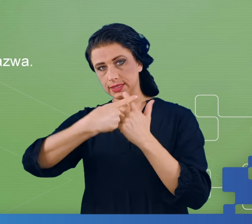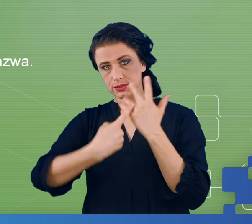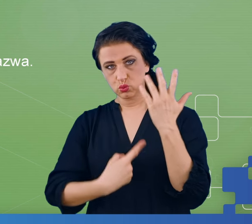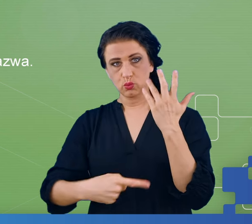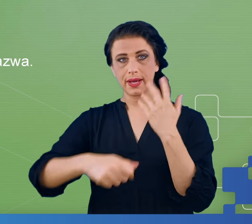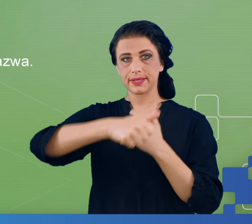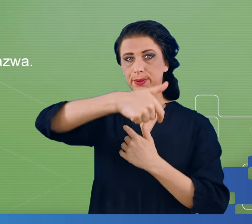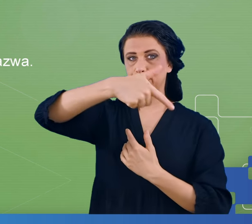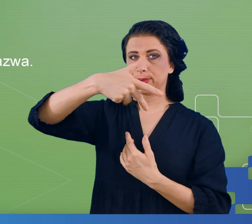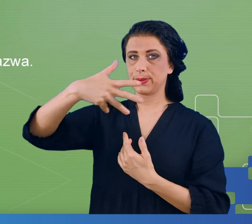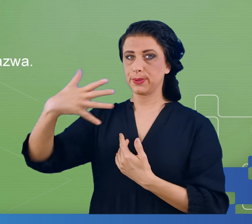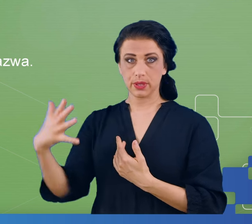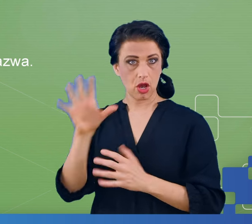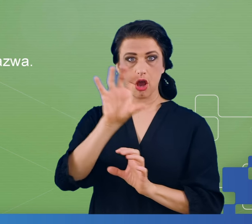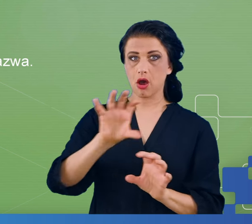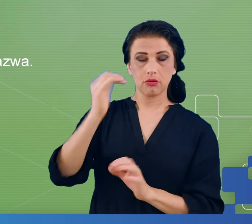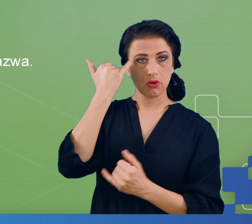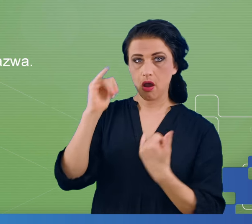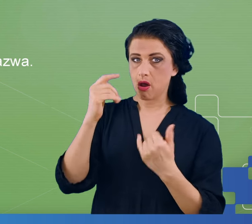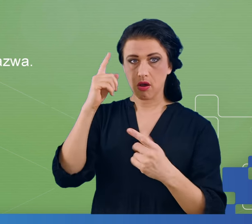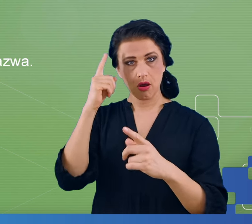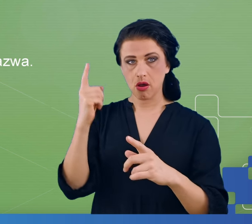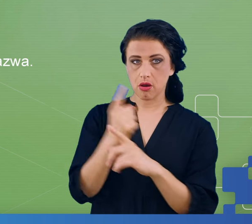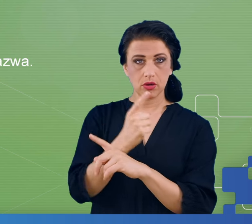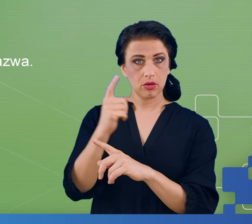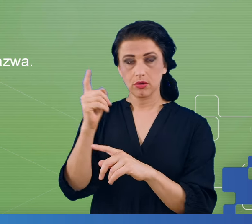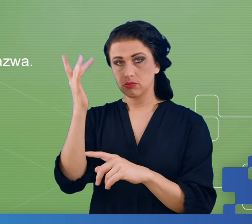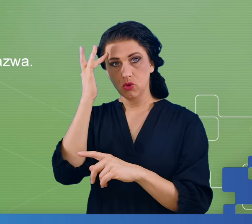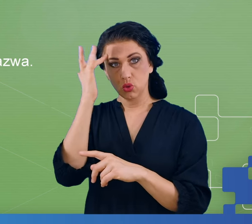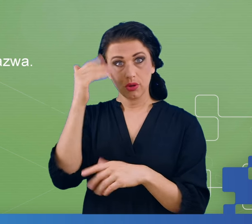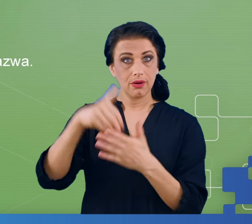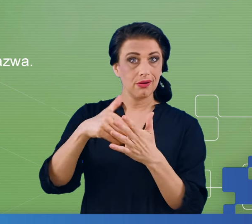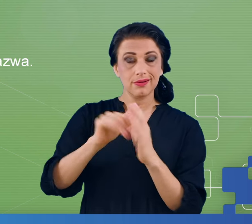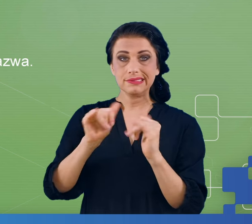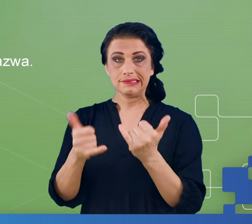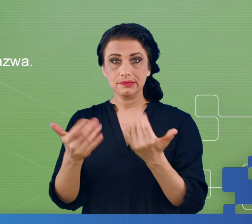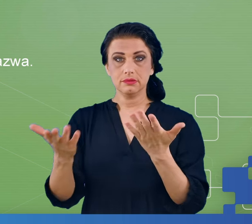Wtedy obserwujemy jak się zachowuje mózg w sytuacji popełnienia błędu.